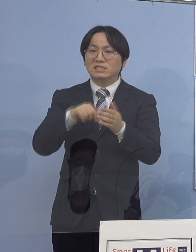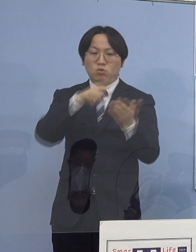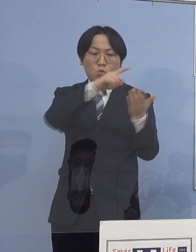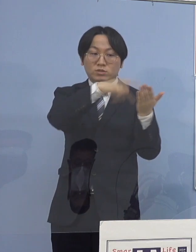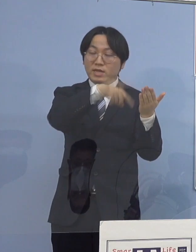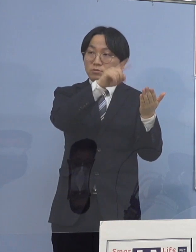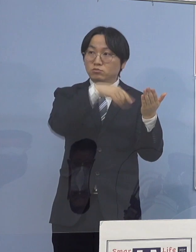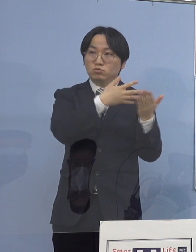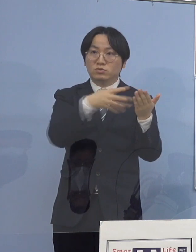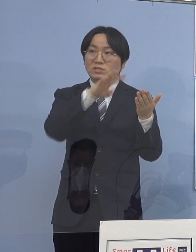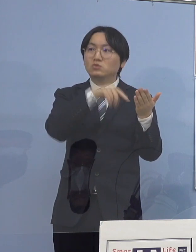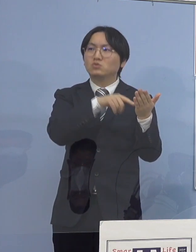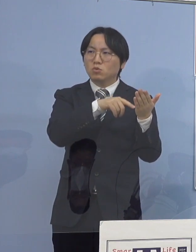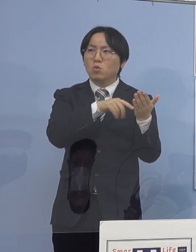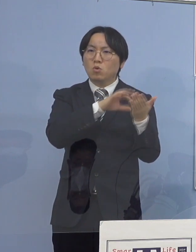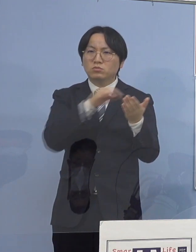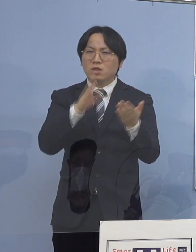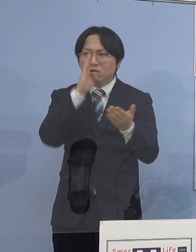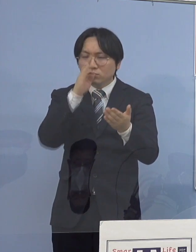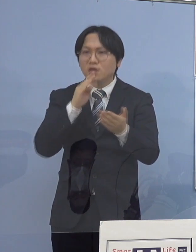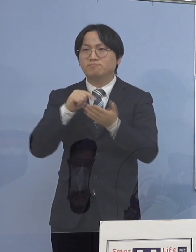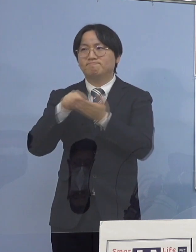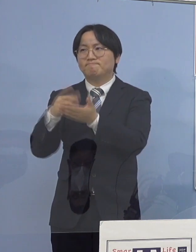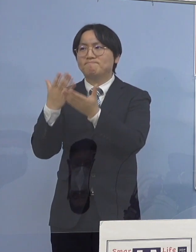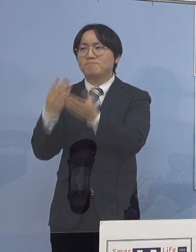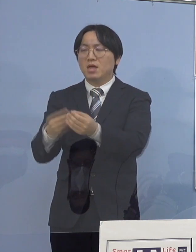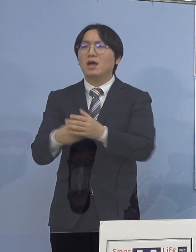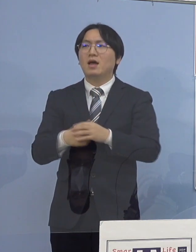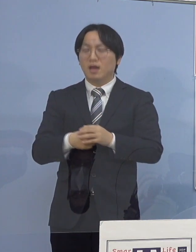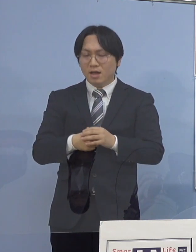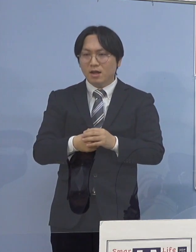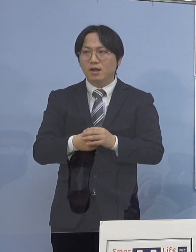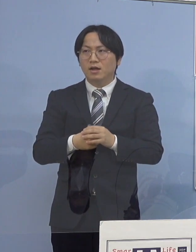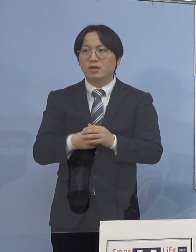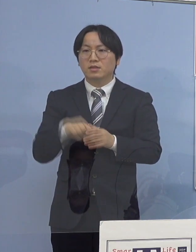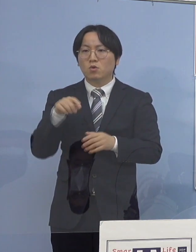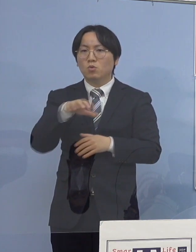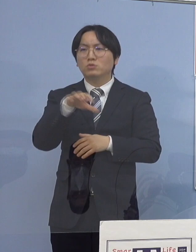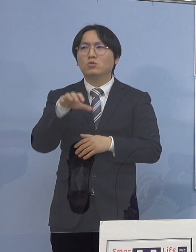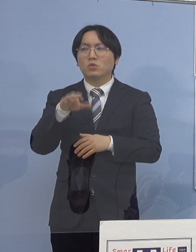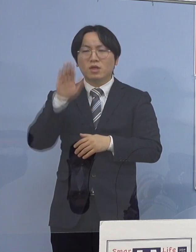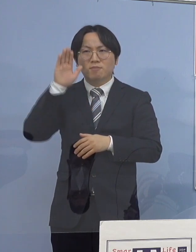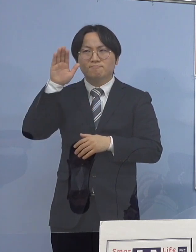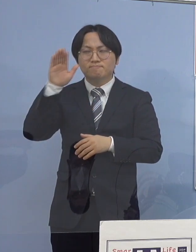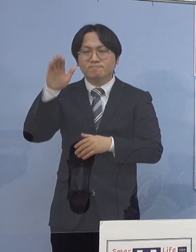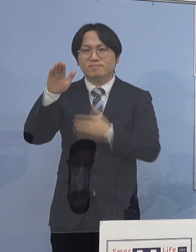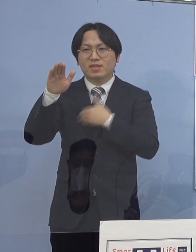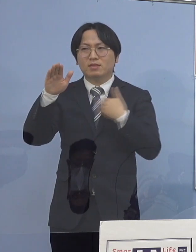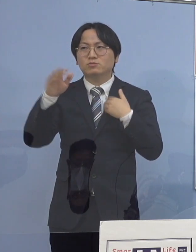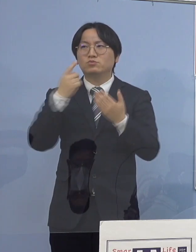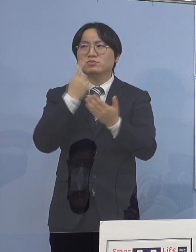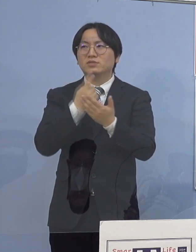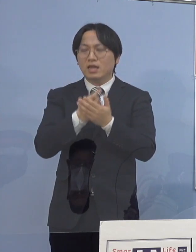こうすることによって 何とかそうした新たな発生を抑えていくと同時に